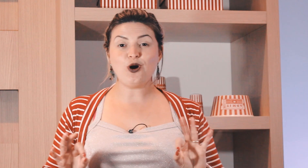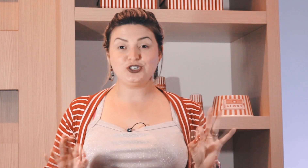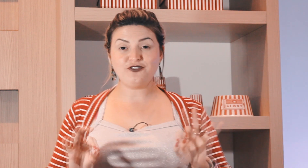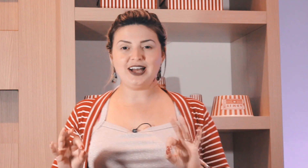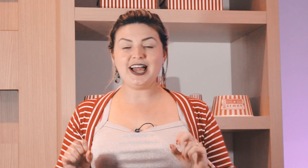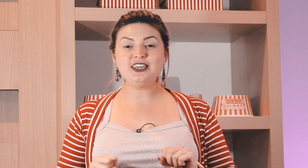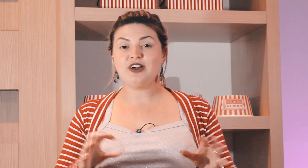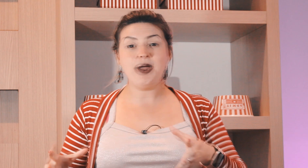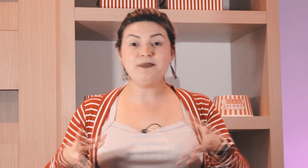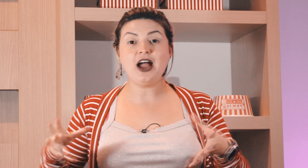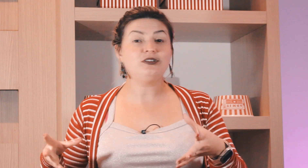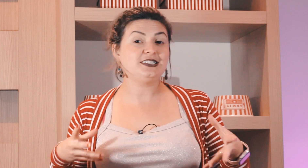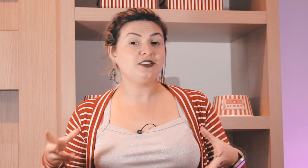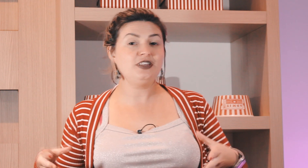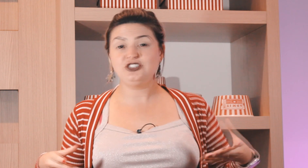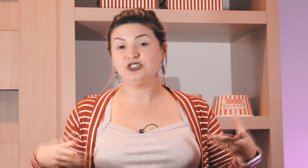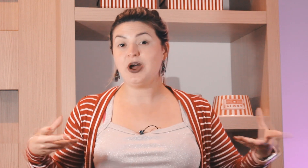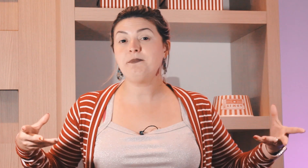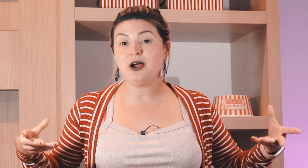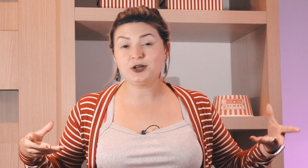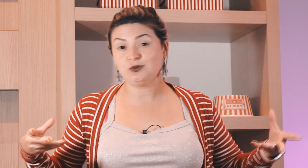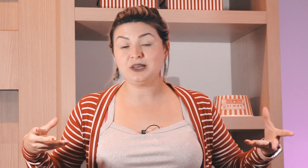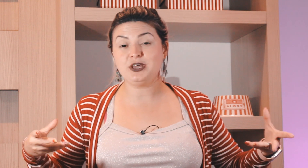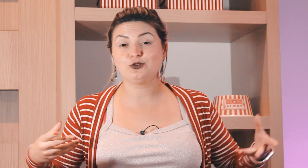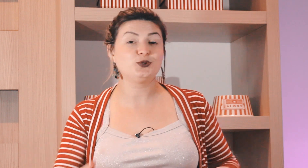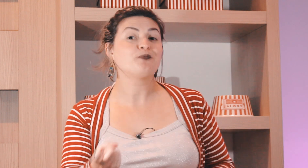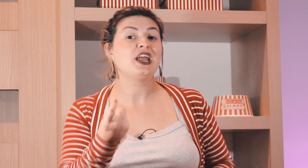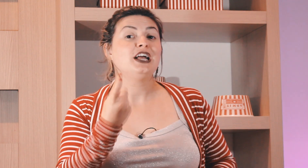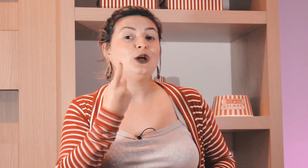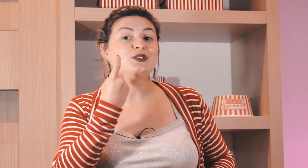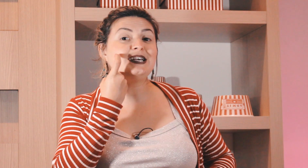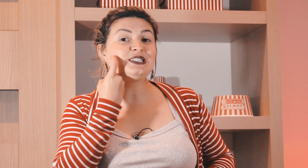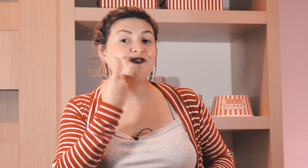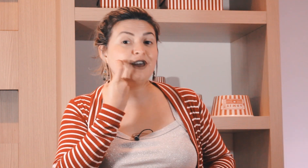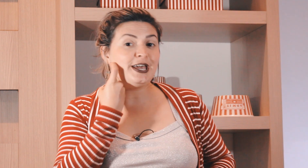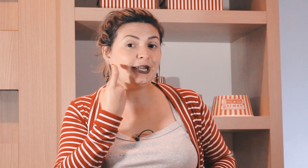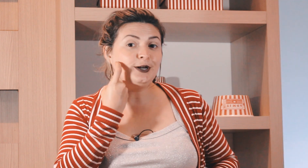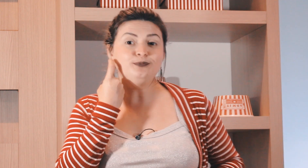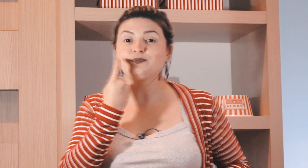que a gente pode falar happy hour sexta-feira dia do happy hour com os amigos são sexta-feira